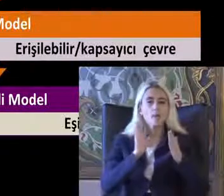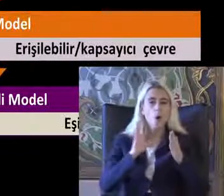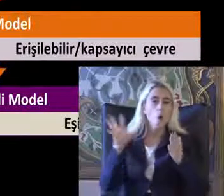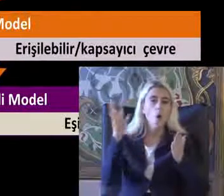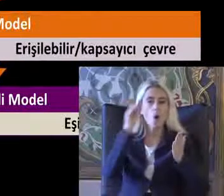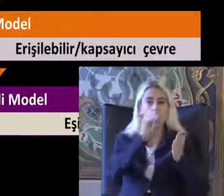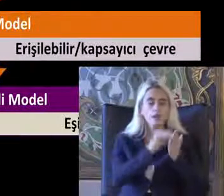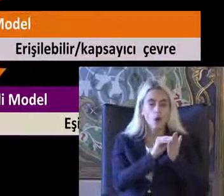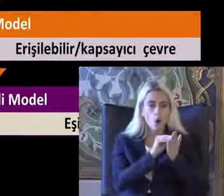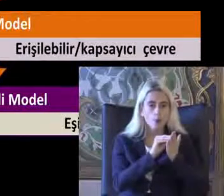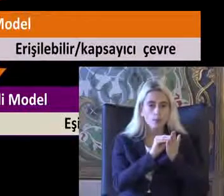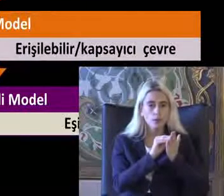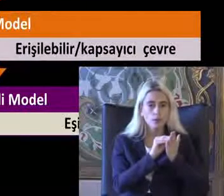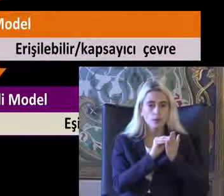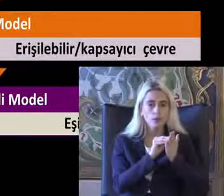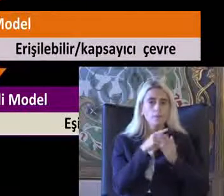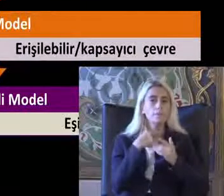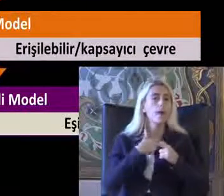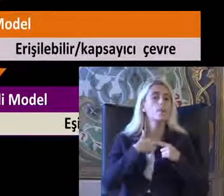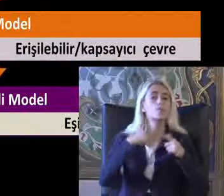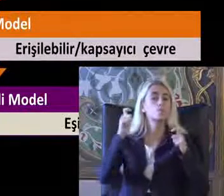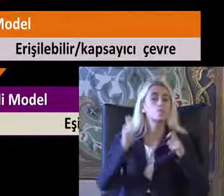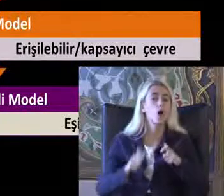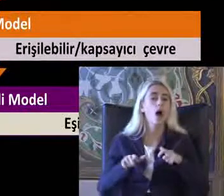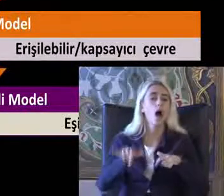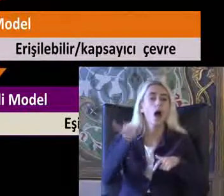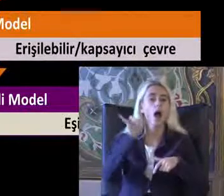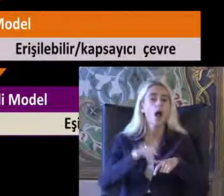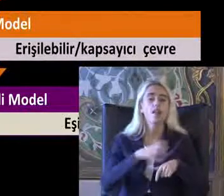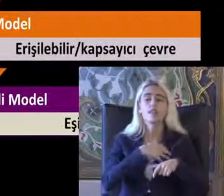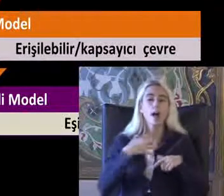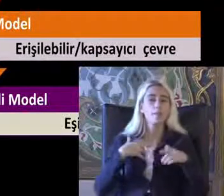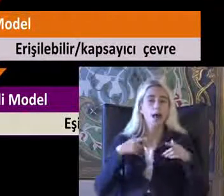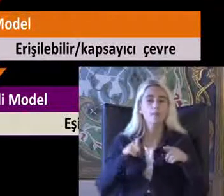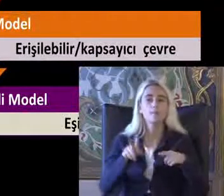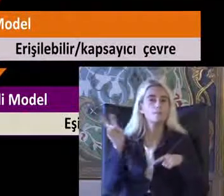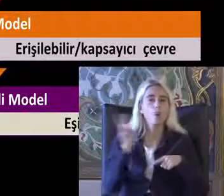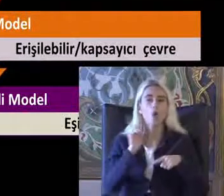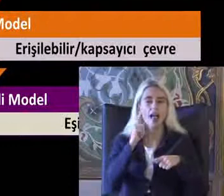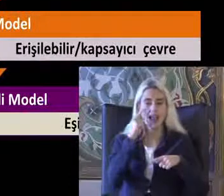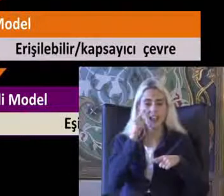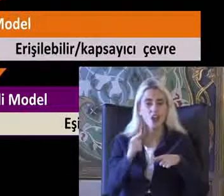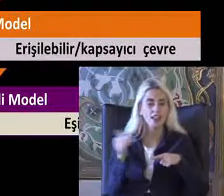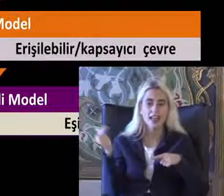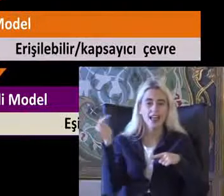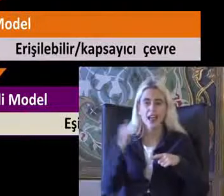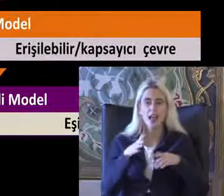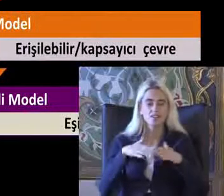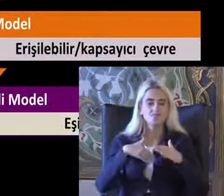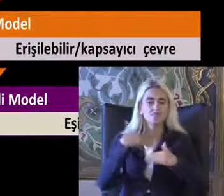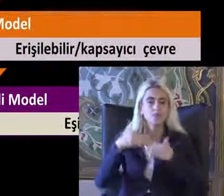Koymakta Ben burada Hak Temelli modele geliş evresinde tarihsel bir Süreçte